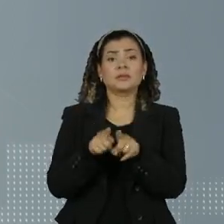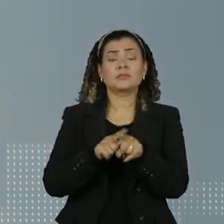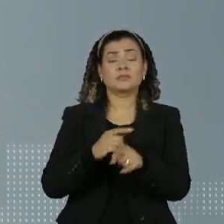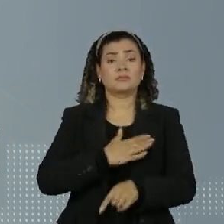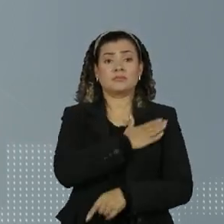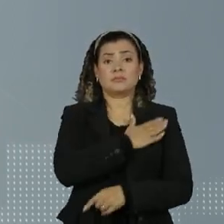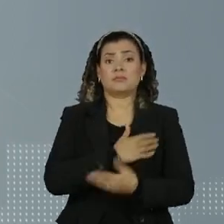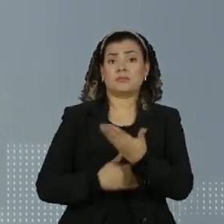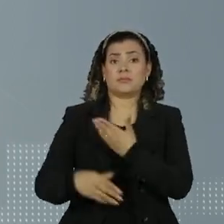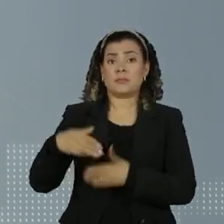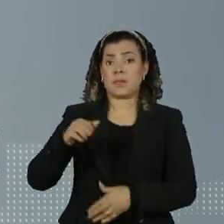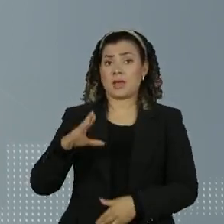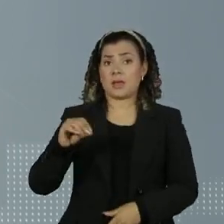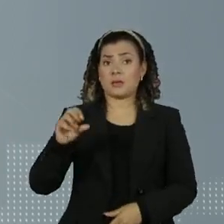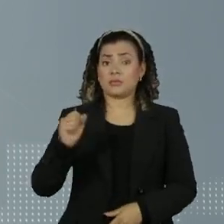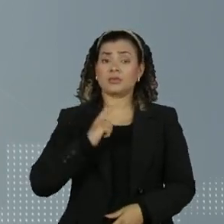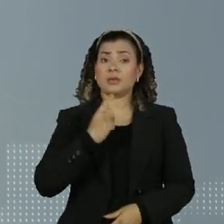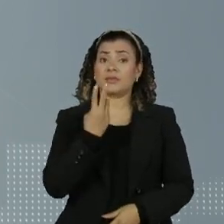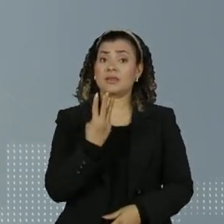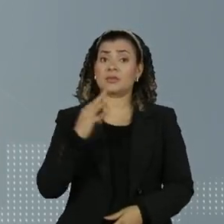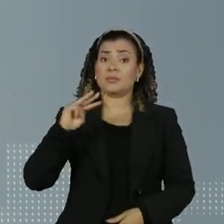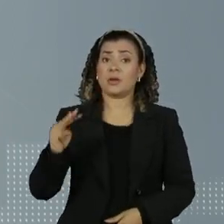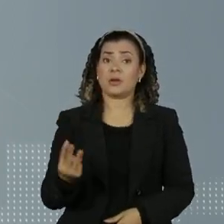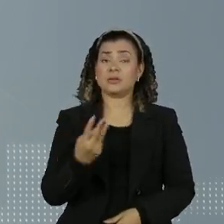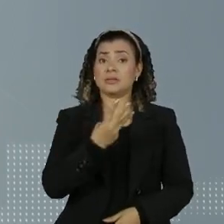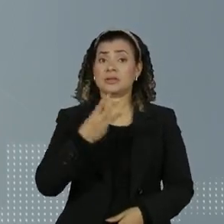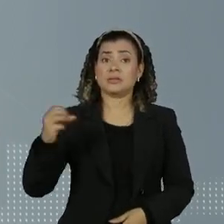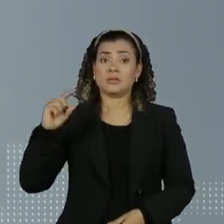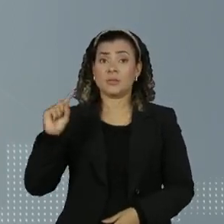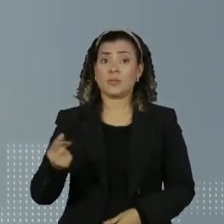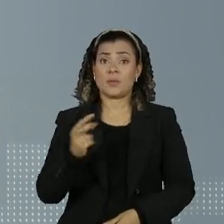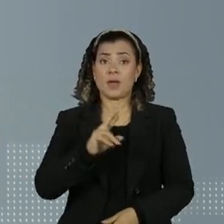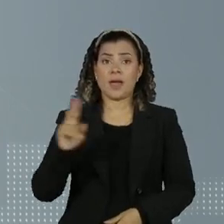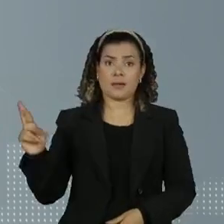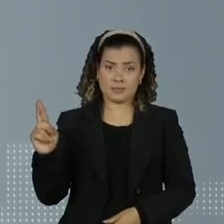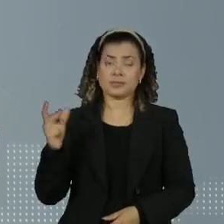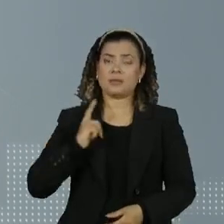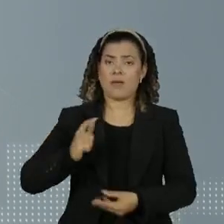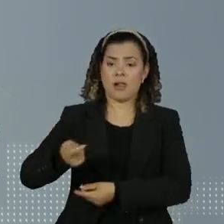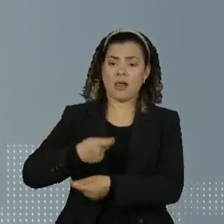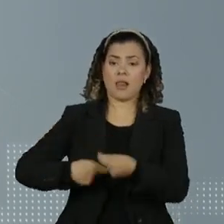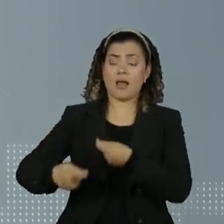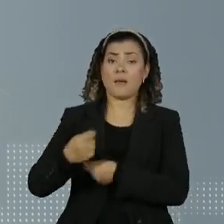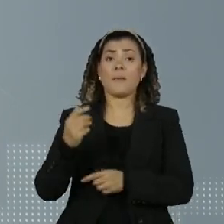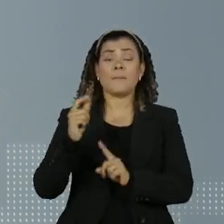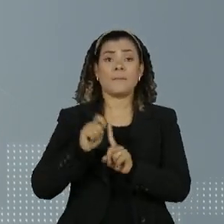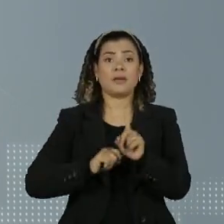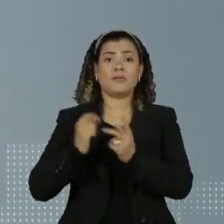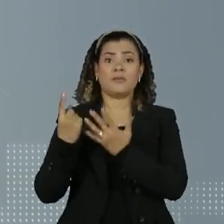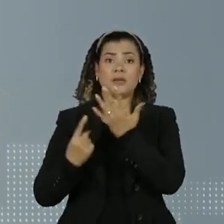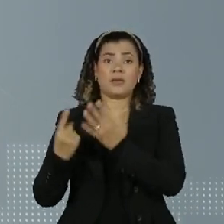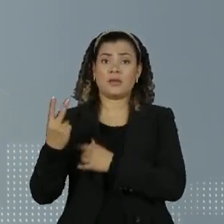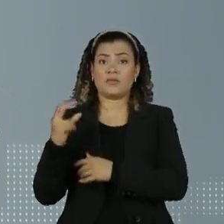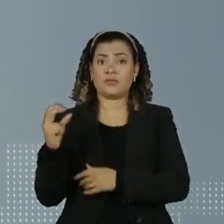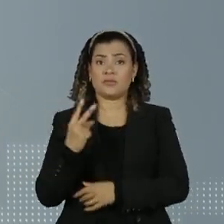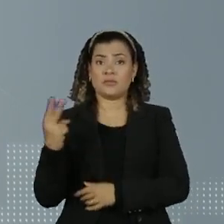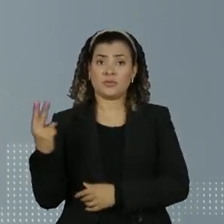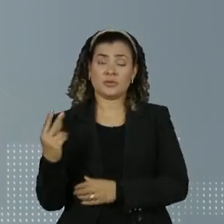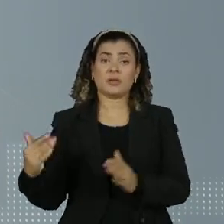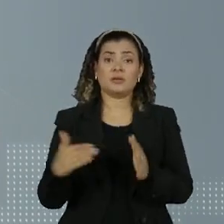Marcos dos Reis movimentou 3 milhões e trezentos mil reais entre fevereiro de 2022 e maio de 2023